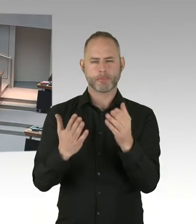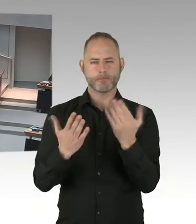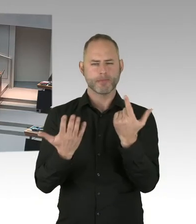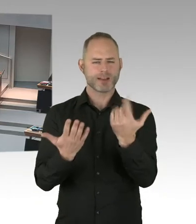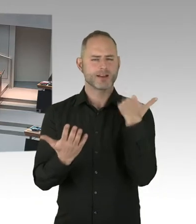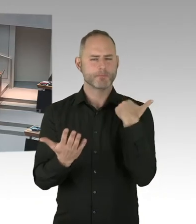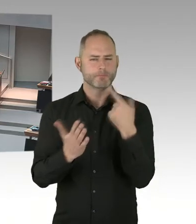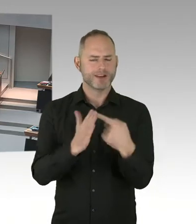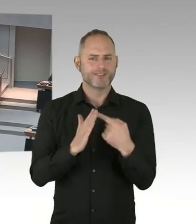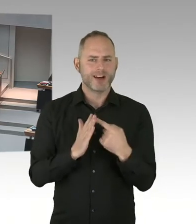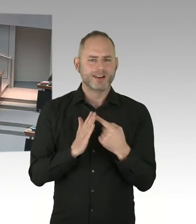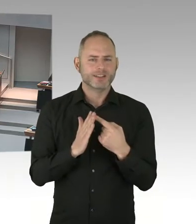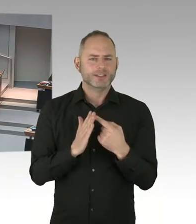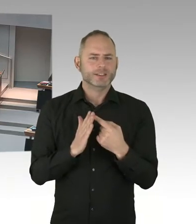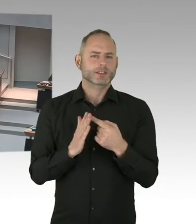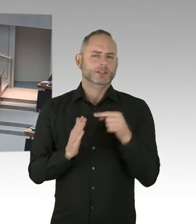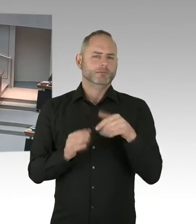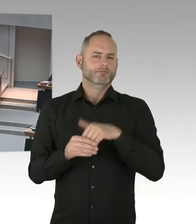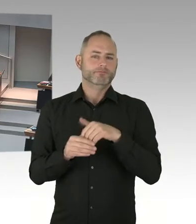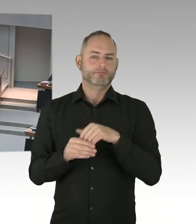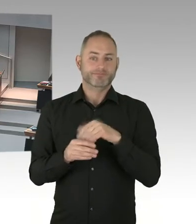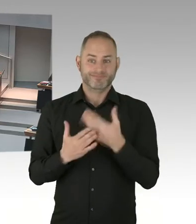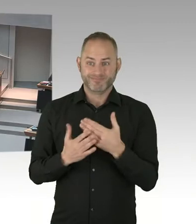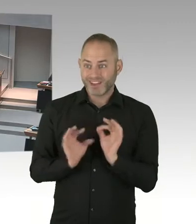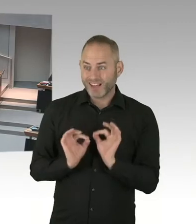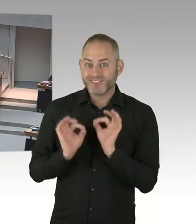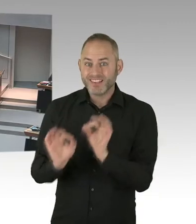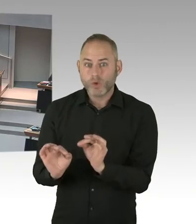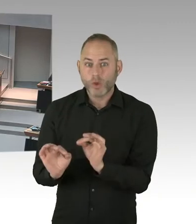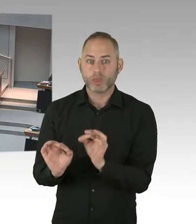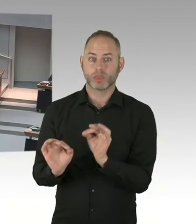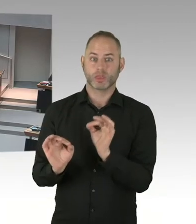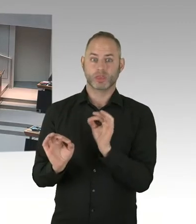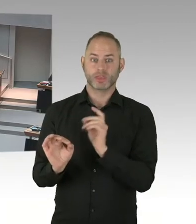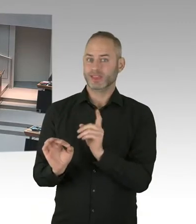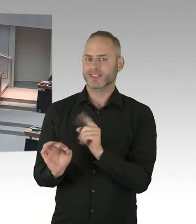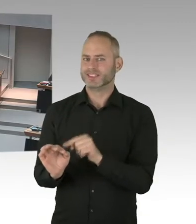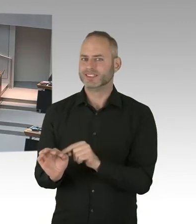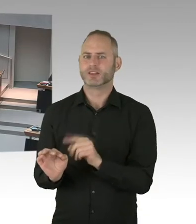unter wirksamer Therapie mit HIV nicht ansteckend sind, das Virus gar nicht weitergeben können.